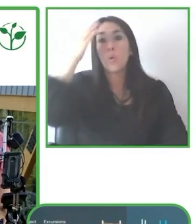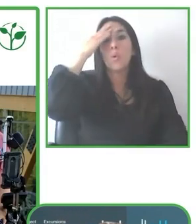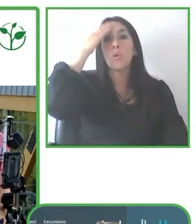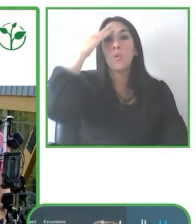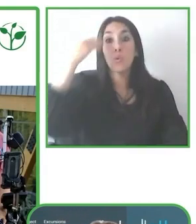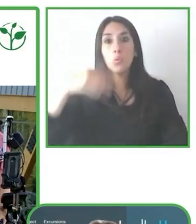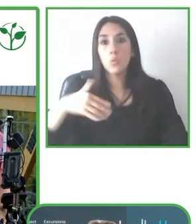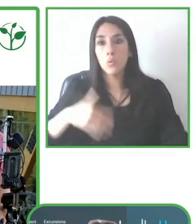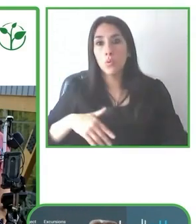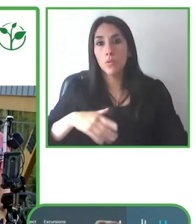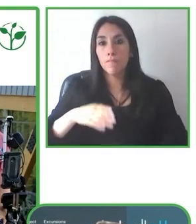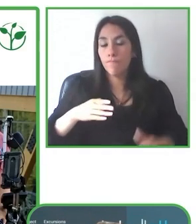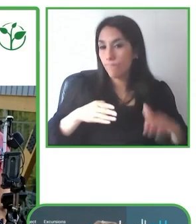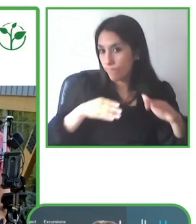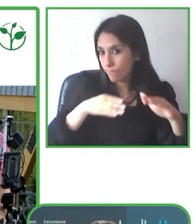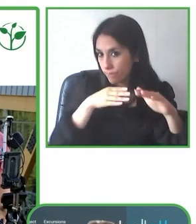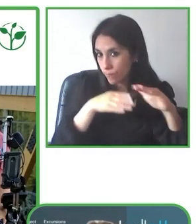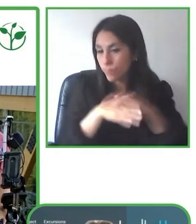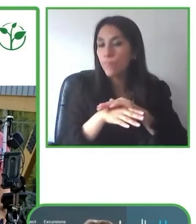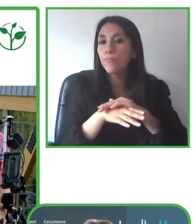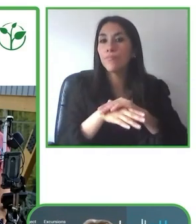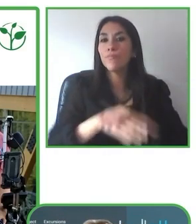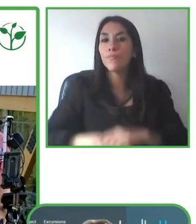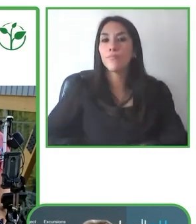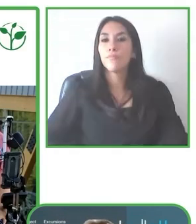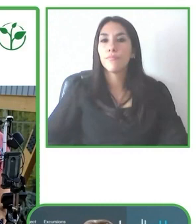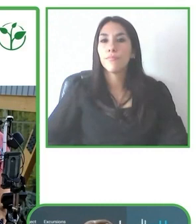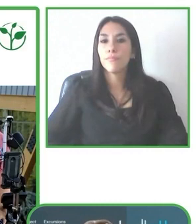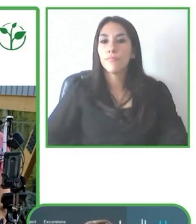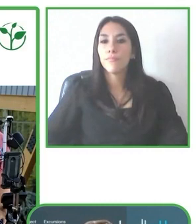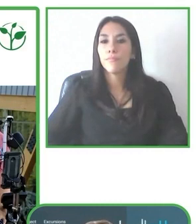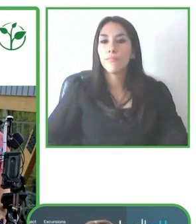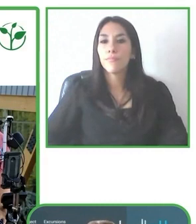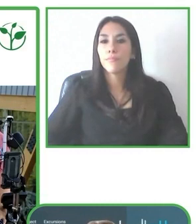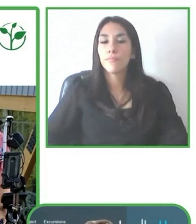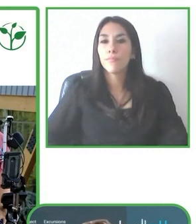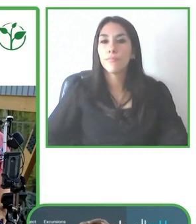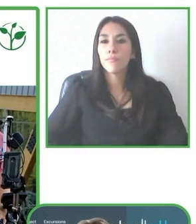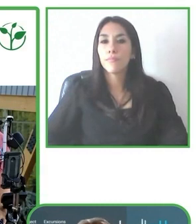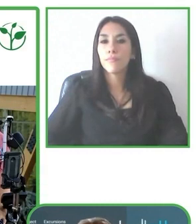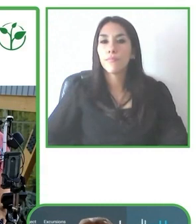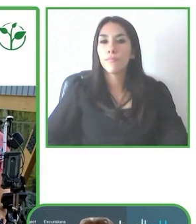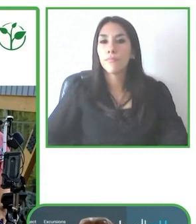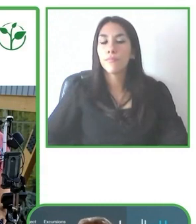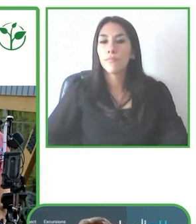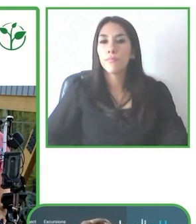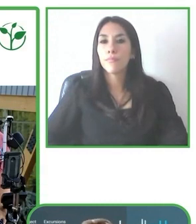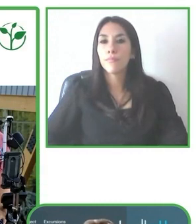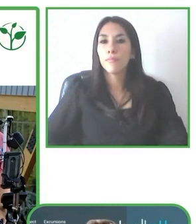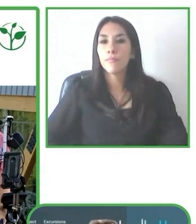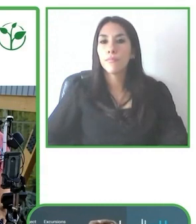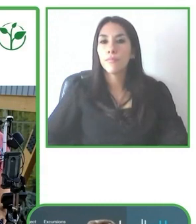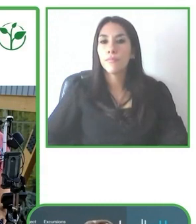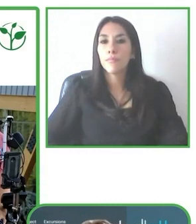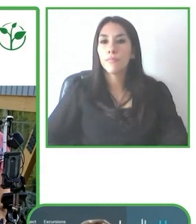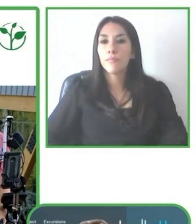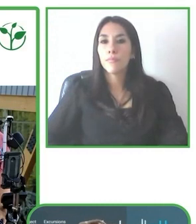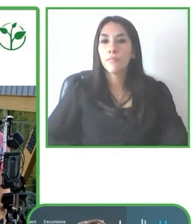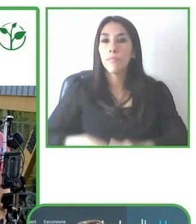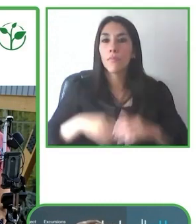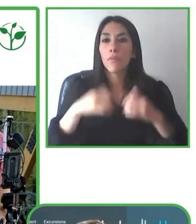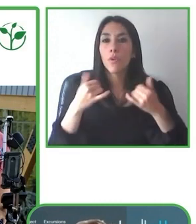Es muy importante también ir realmente a un paso que permita a la persona que nos visita